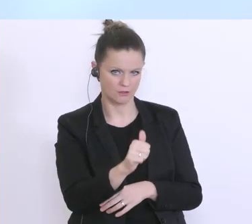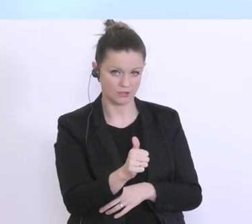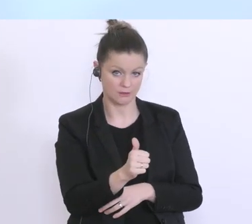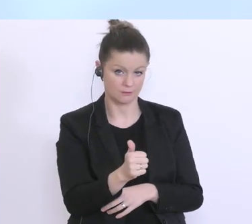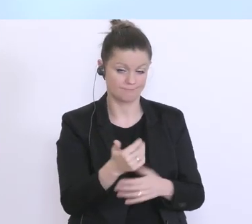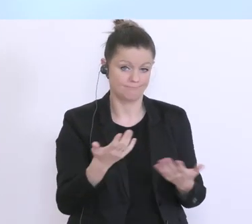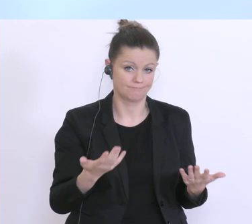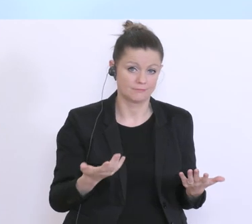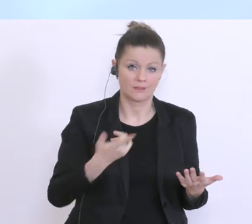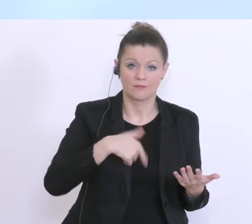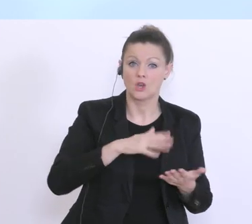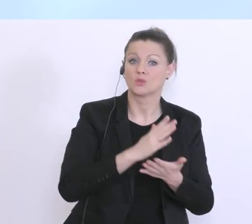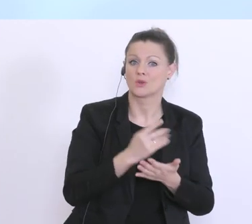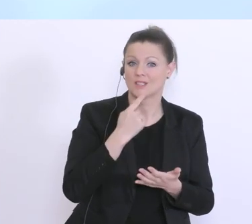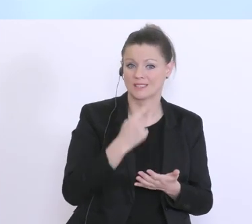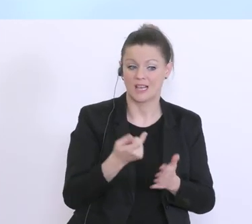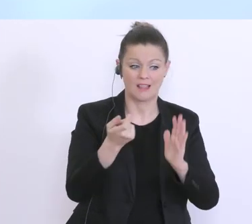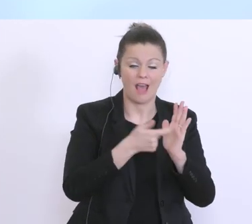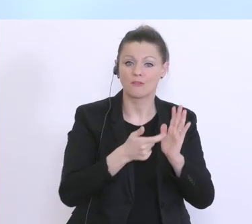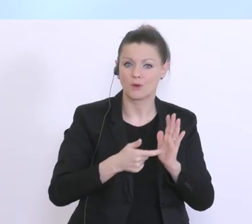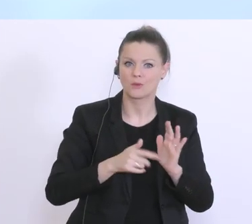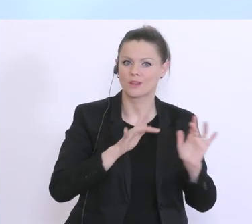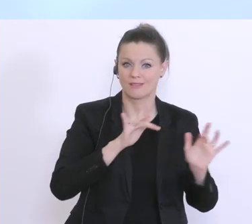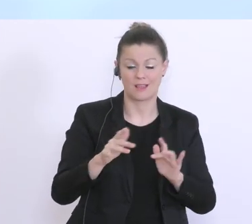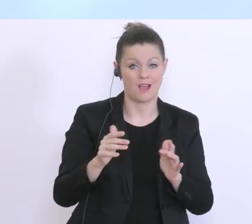wie wir schon gesagt haben, trotz aller Anforderungen sehr flexibel und sehr